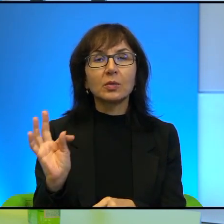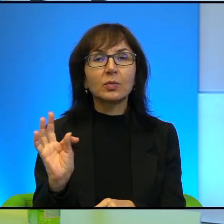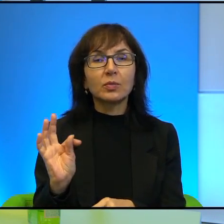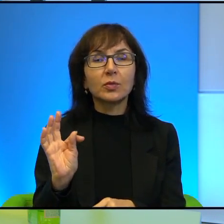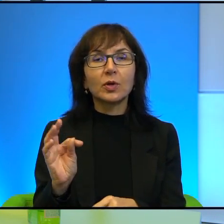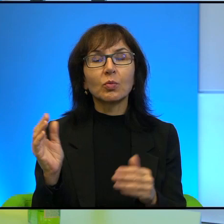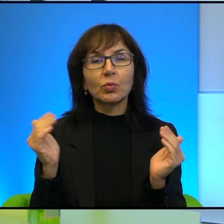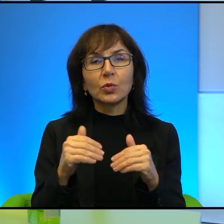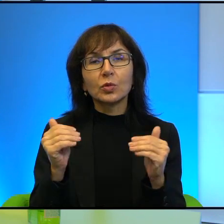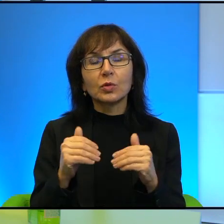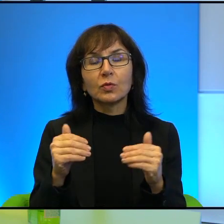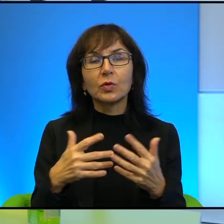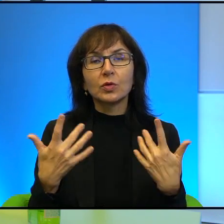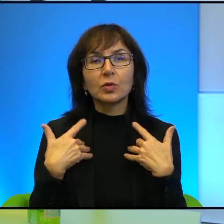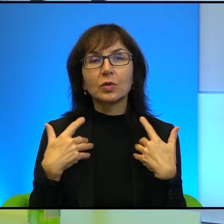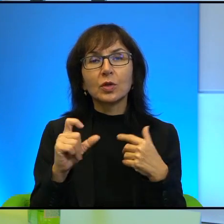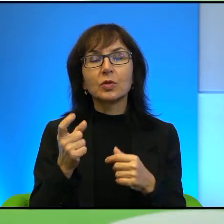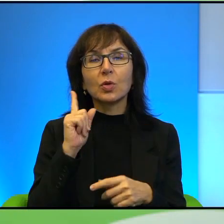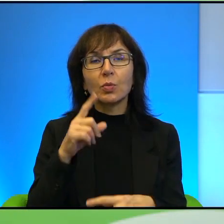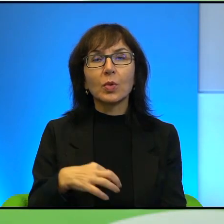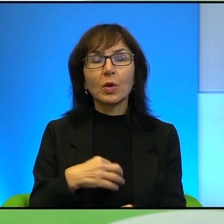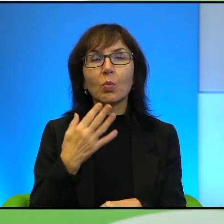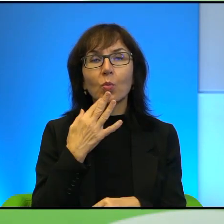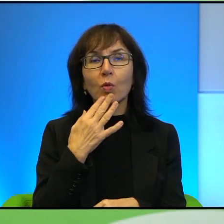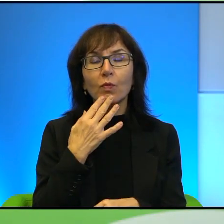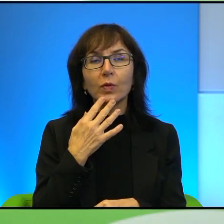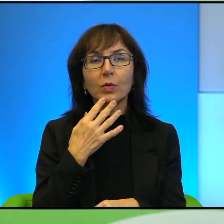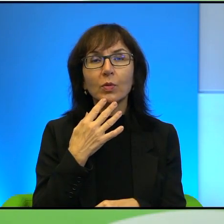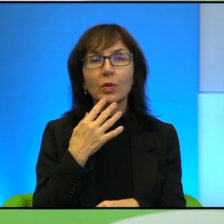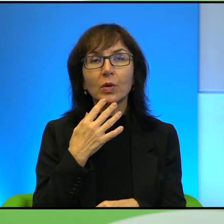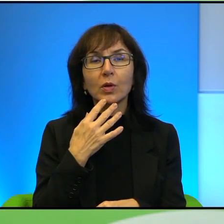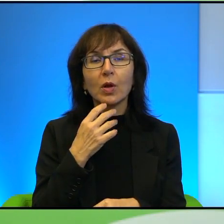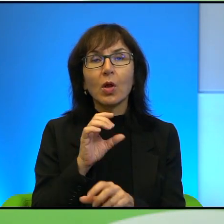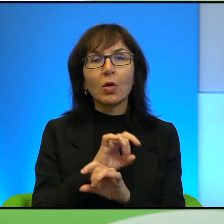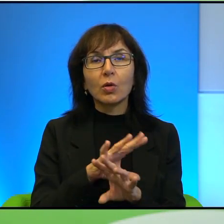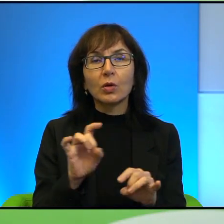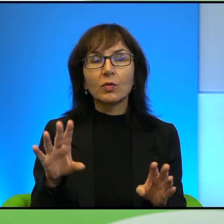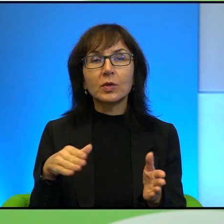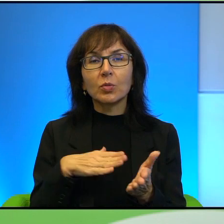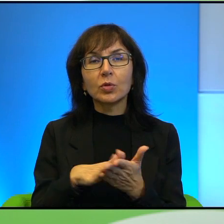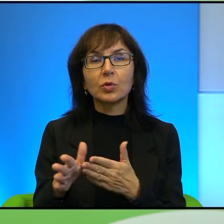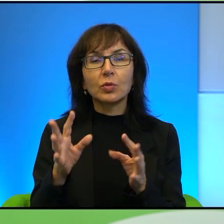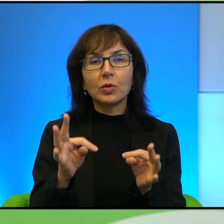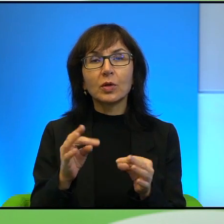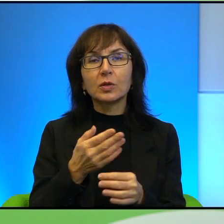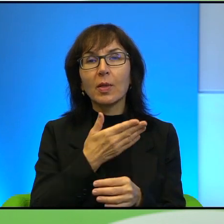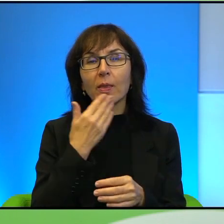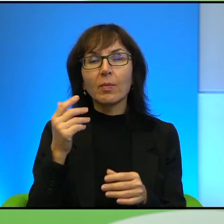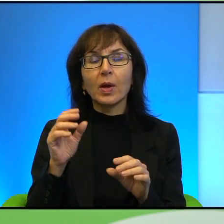możliwości życia, tak? To co Pan mówił też o koronawirusie na początku, że teraz już nie ma możliwości przekraczania tej granicy.